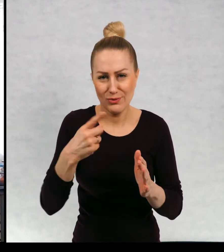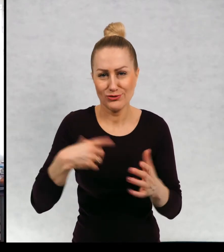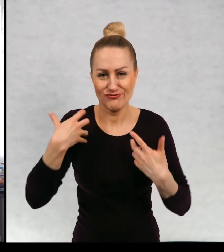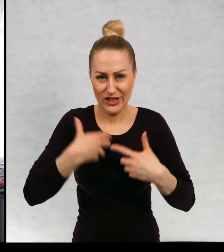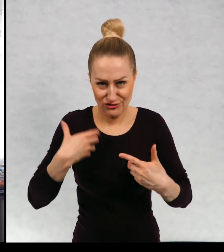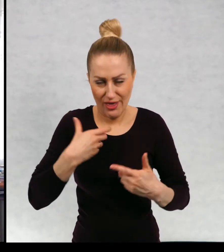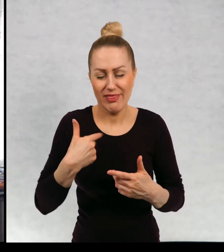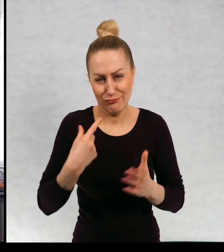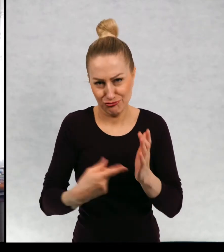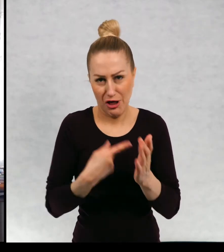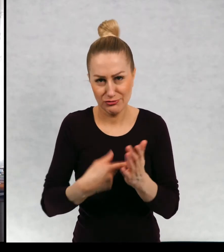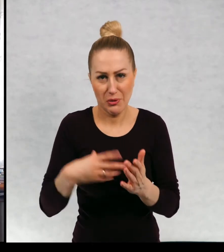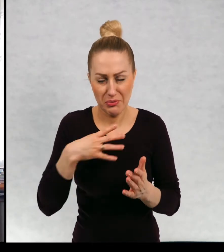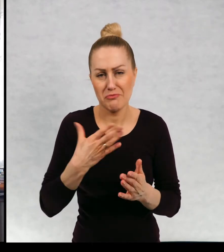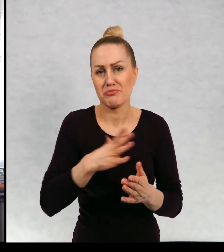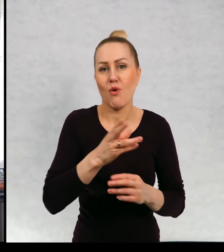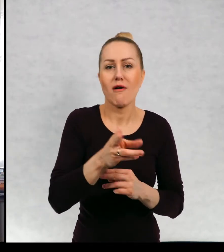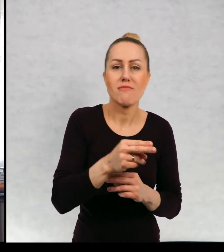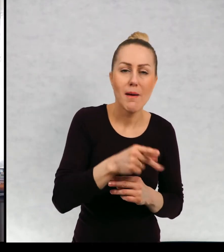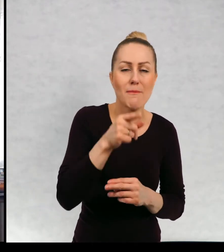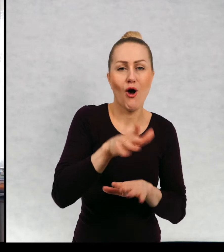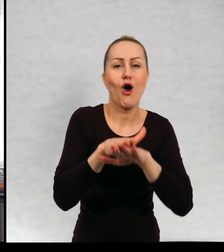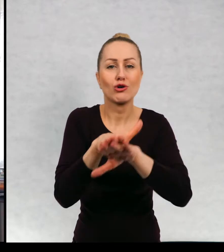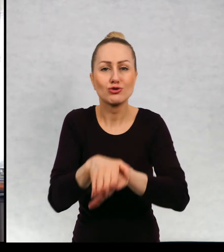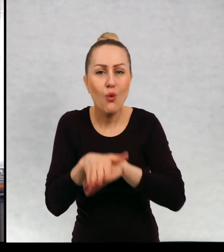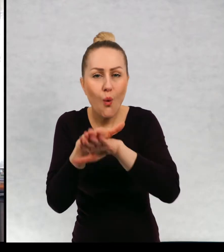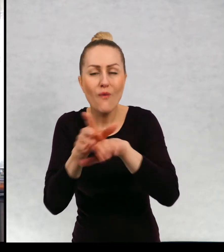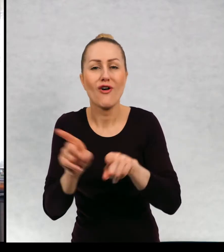jak byłam małą dziewczynką. Miałam i rybki i żółwia